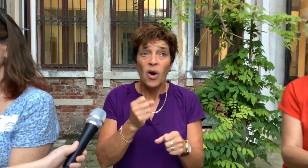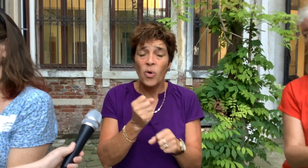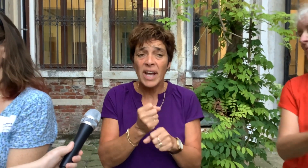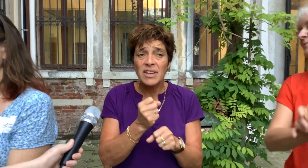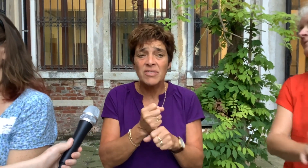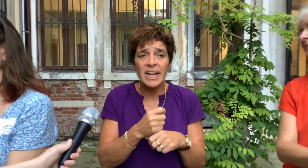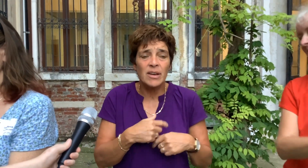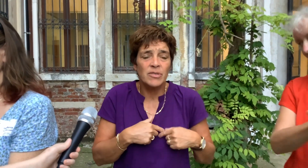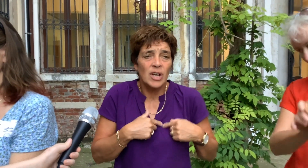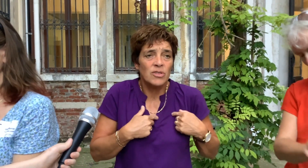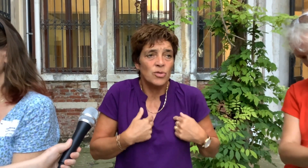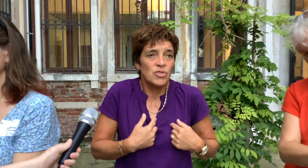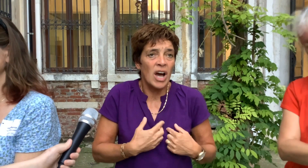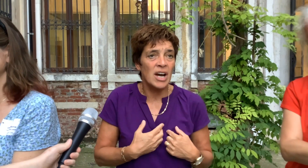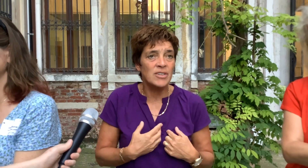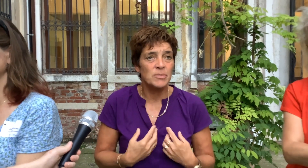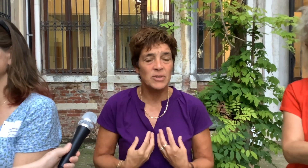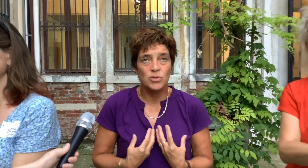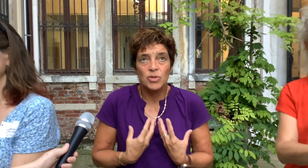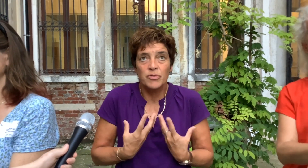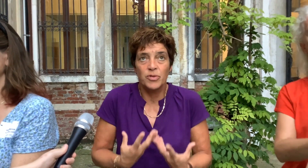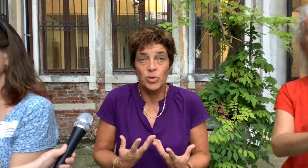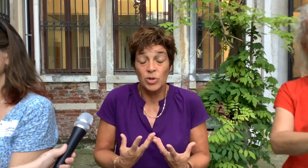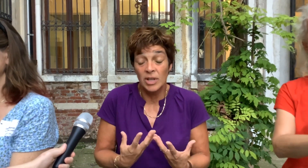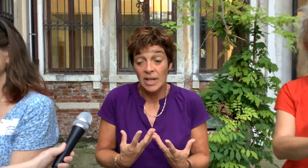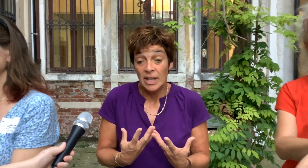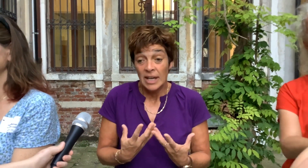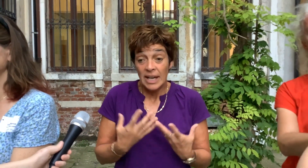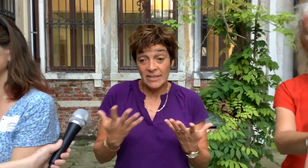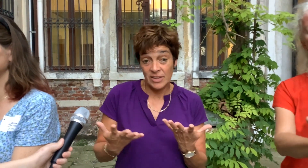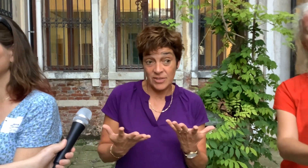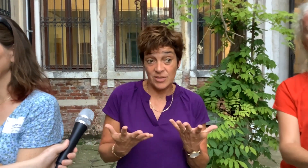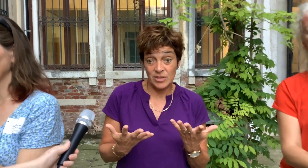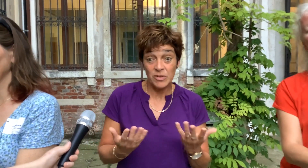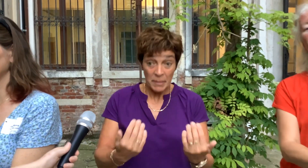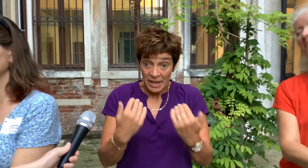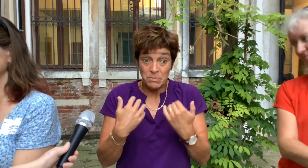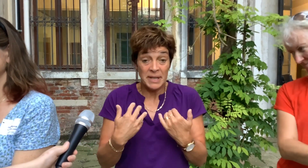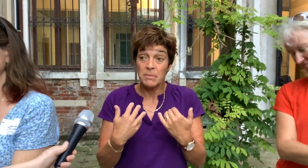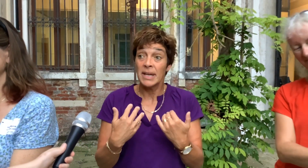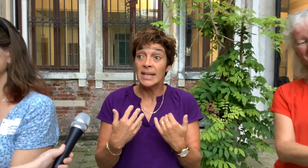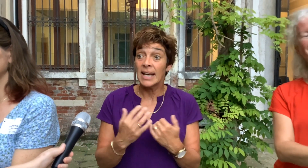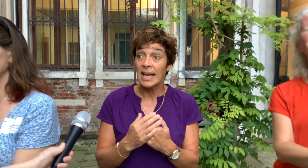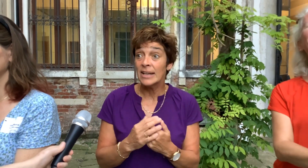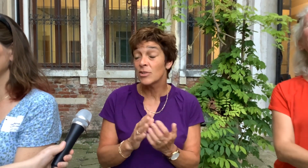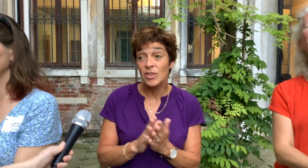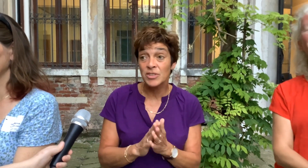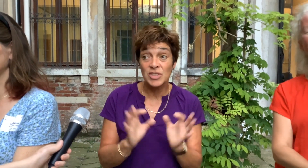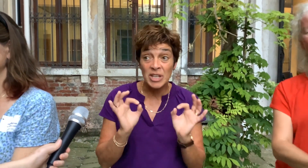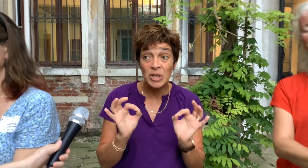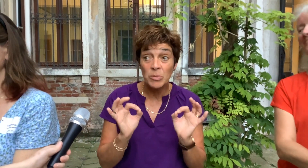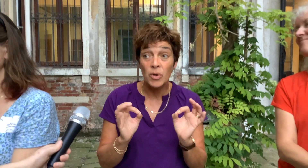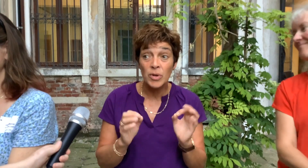Ook echt werken vanuit ons hart met ons gevoel. En dat kwam echt binnen bij iedereen. Dus dat is heel mooi.